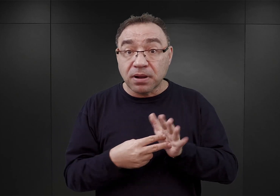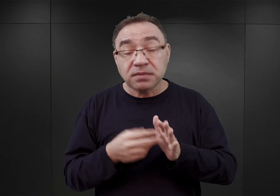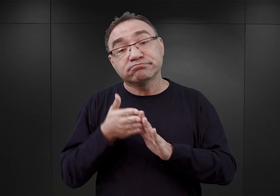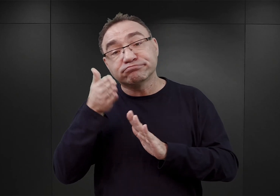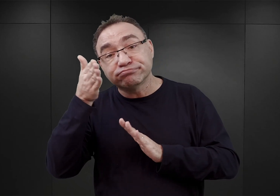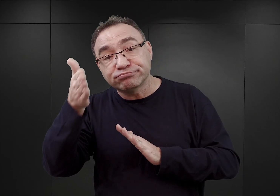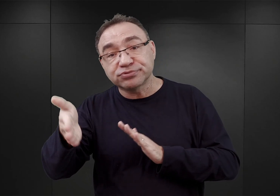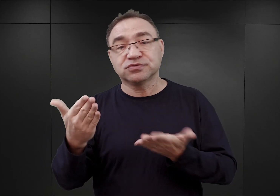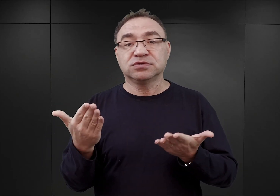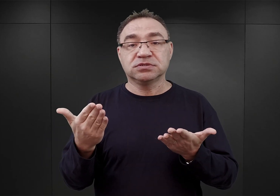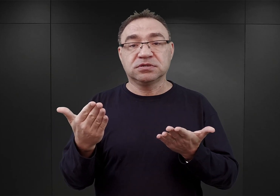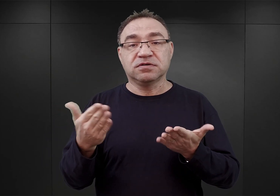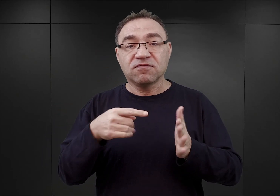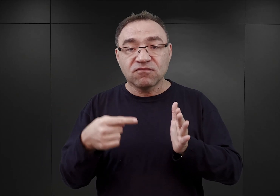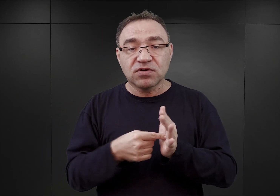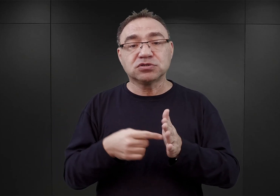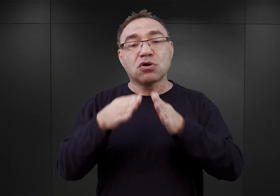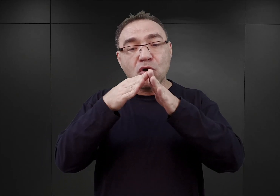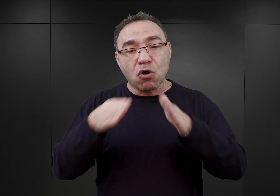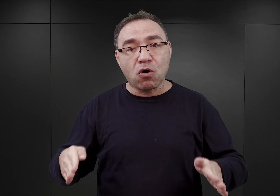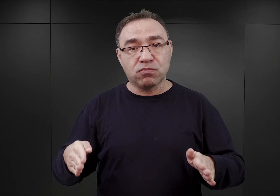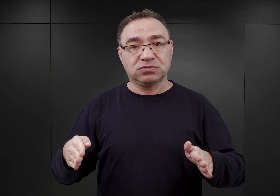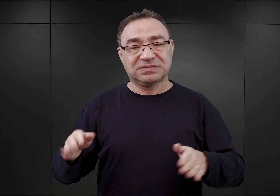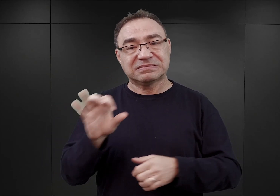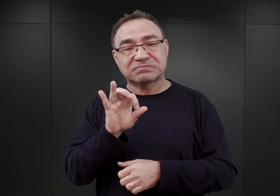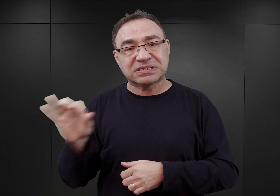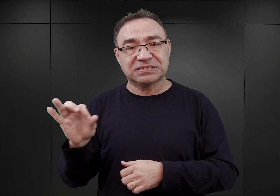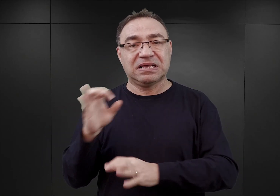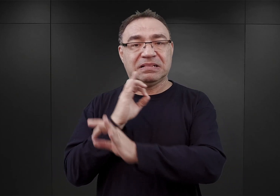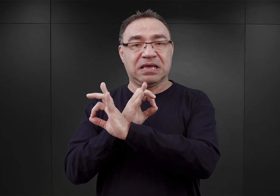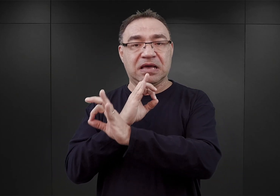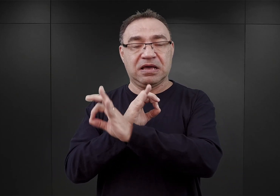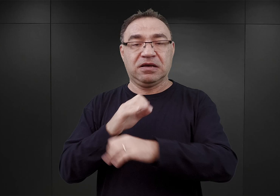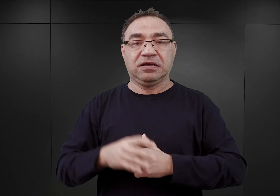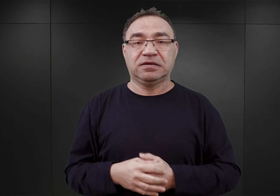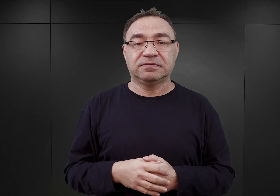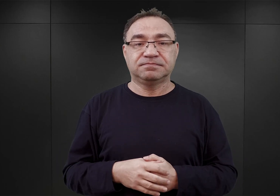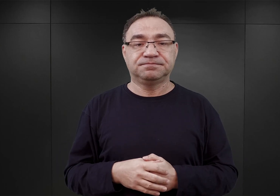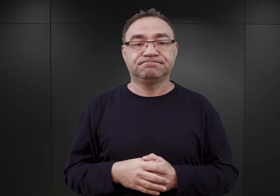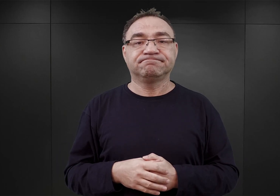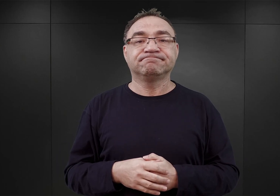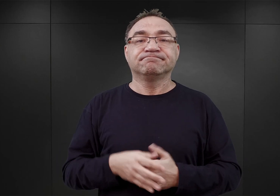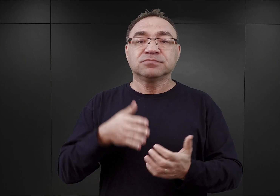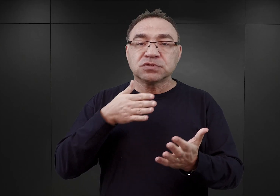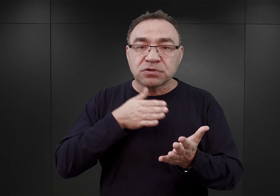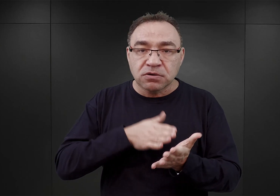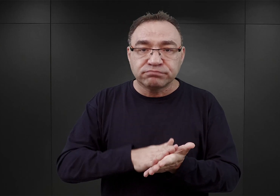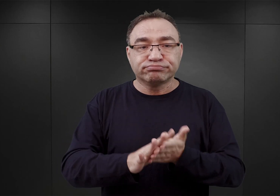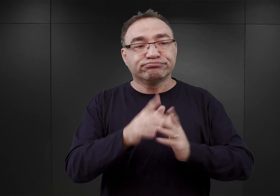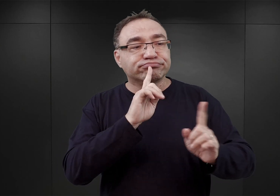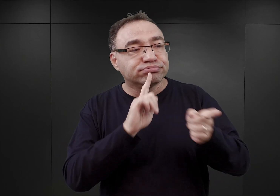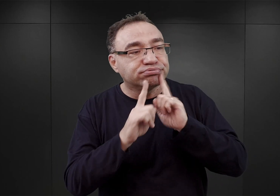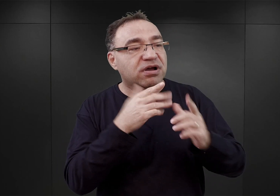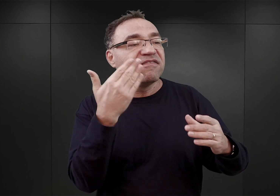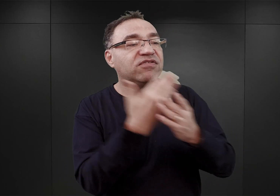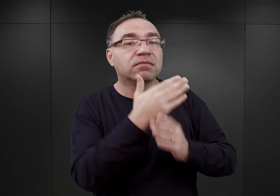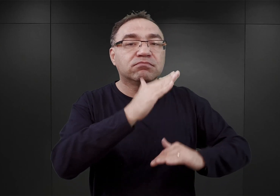co miało nazywać się obozem koncentracyjnym Auschwitz. Wówczas to rozpoczęto też rozmowy z firmami budowlanymi niemieckimi,